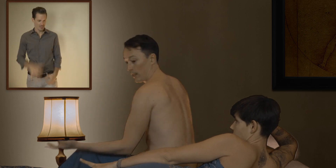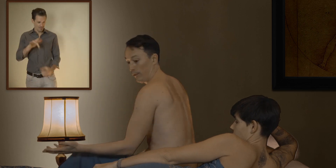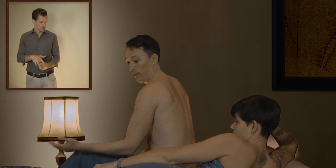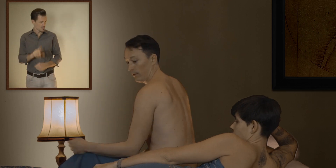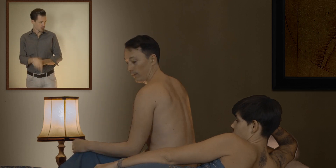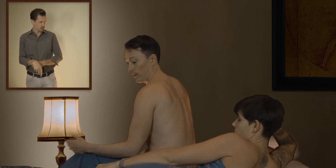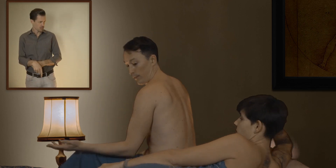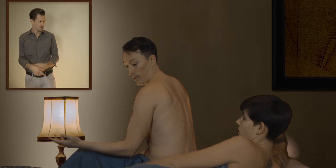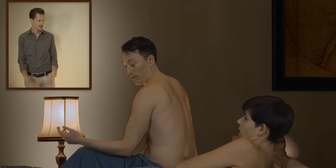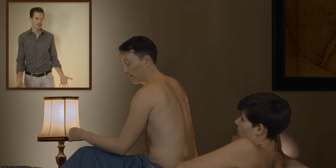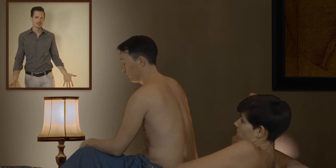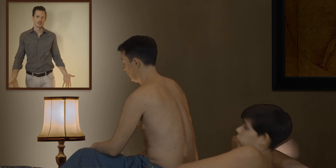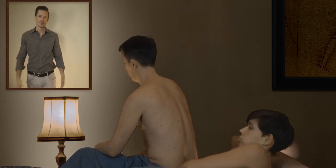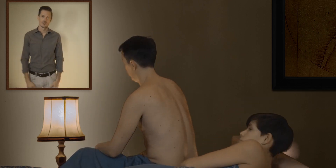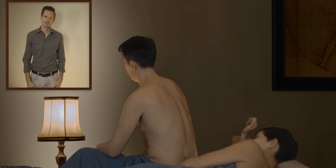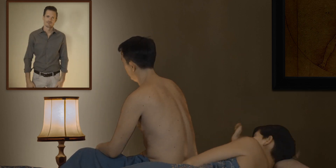voilà c'est foutu... c'est foutu !